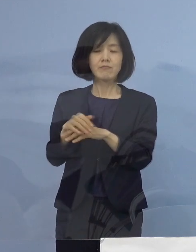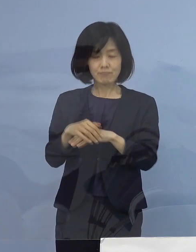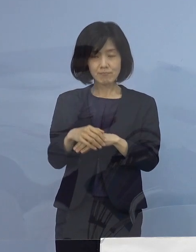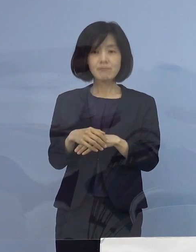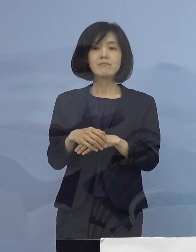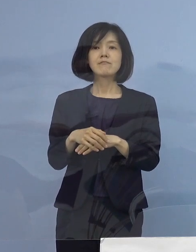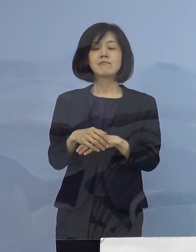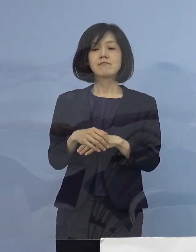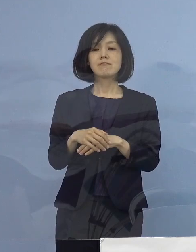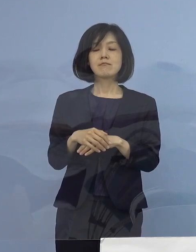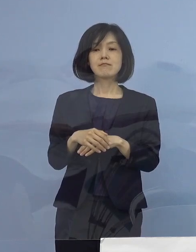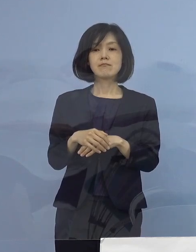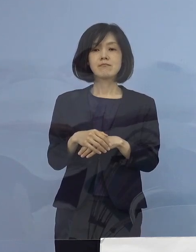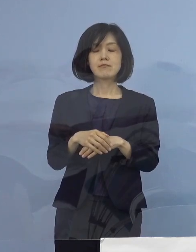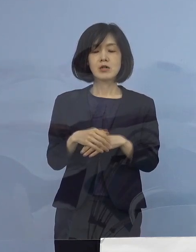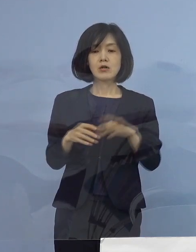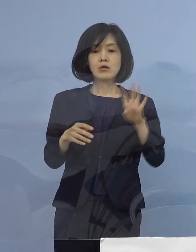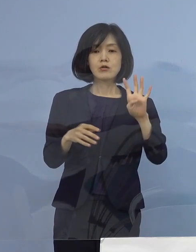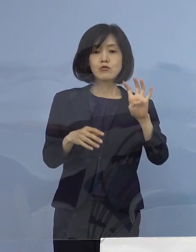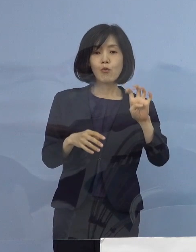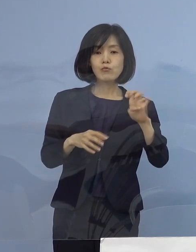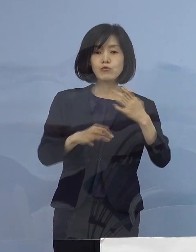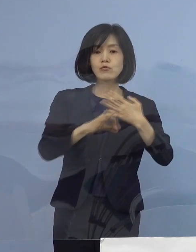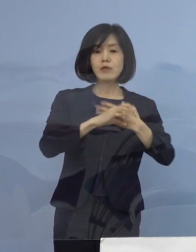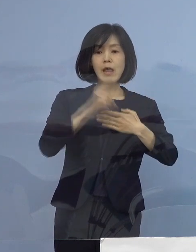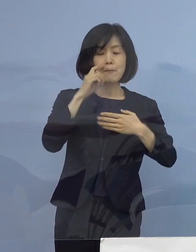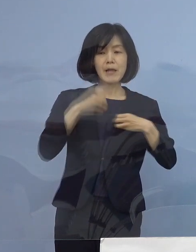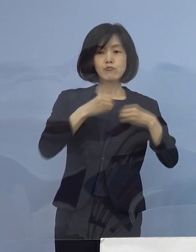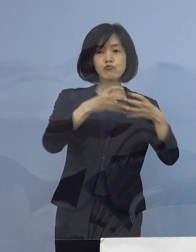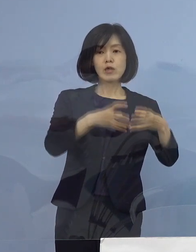それでは まず 40例目のクラスターについてでありますが